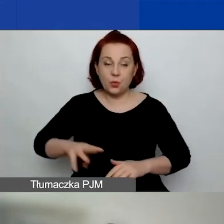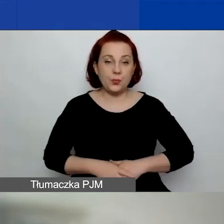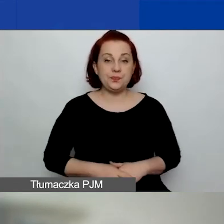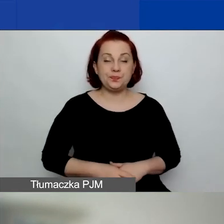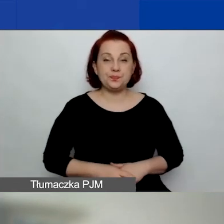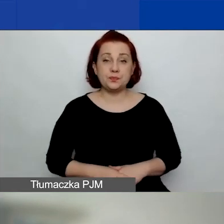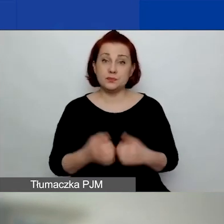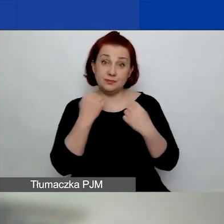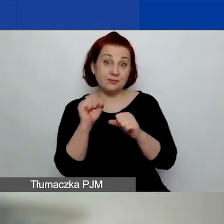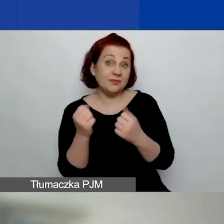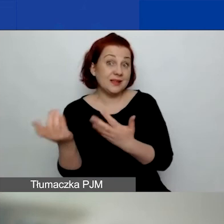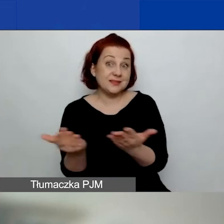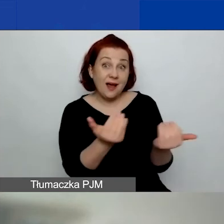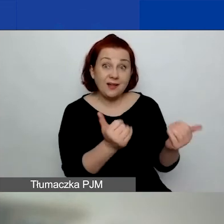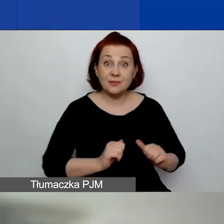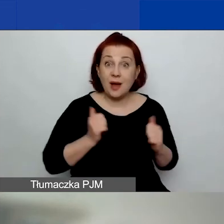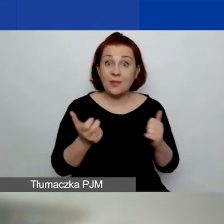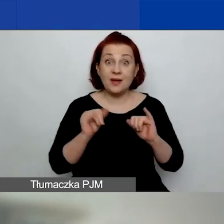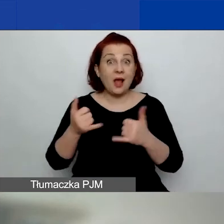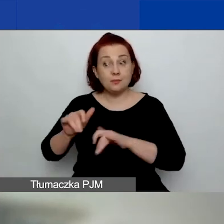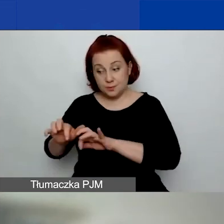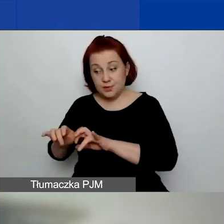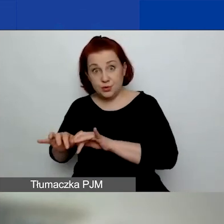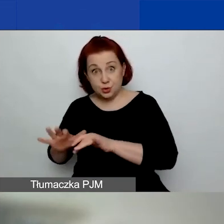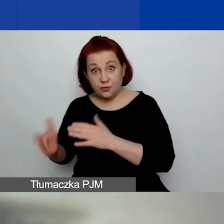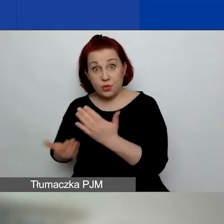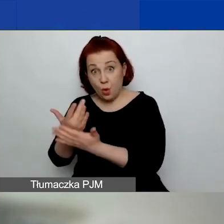Bardzo zachęcam do tego, żeby pisząc wniosek,